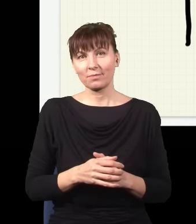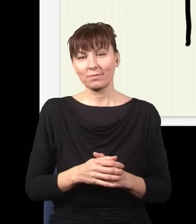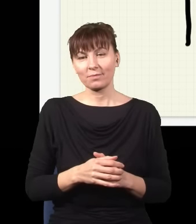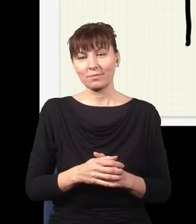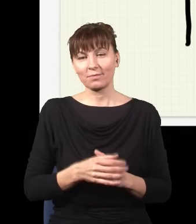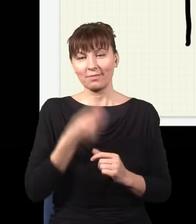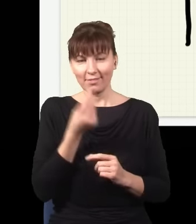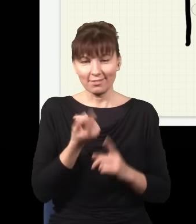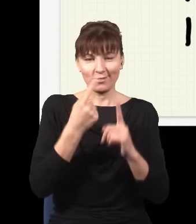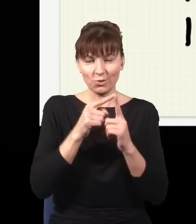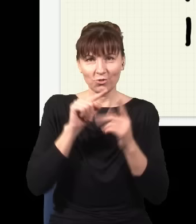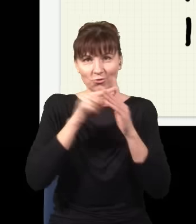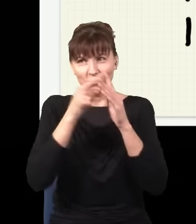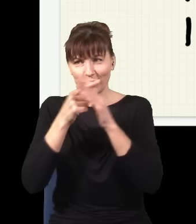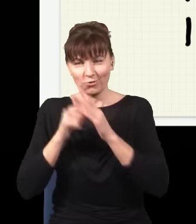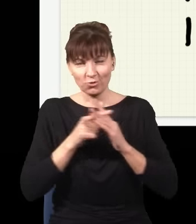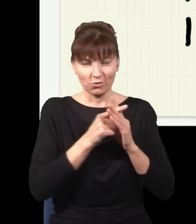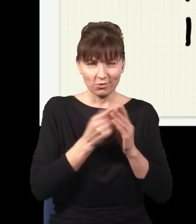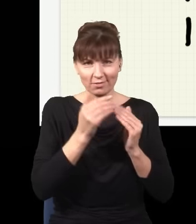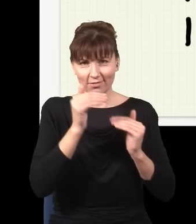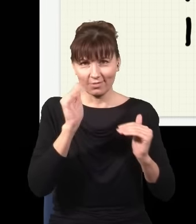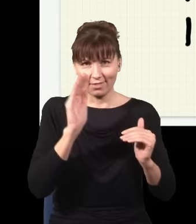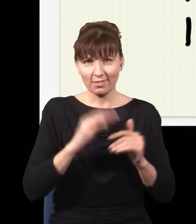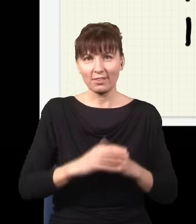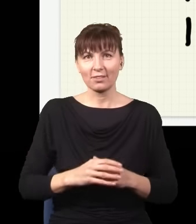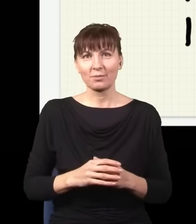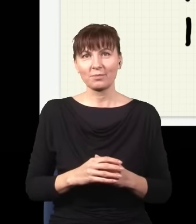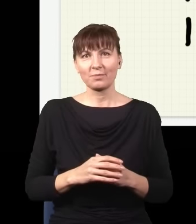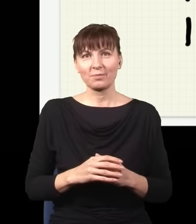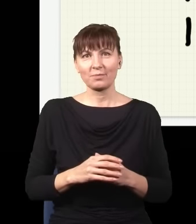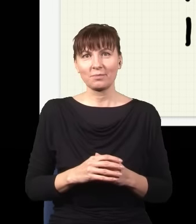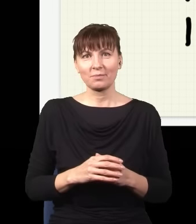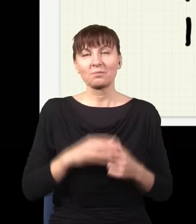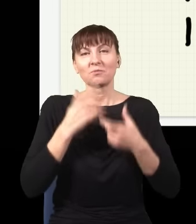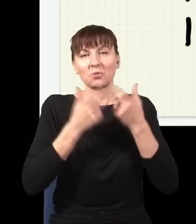tu zrobię dziurę, tu zrobię dziurę, tu zrobię dziurę, tutaj itd., to jak będę ten proces powtarzał i powtarzał,